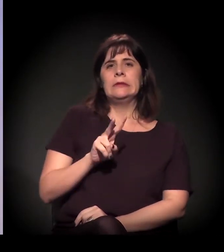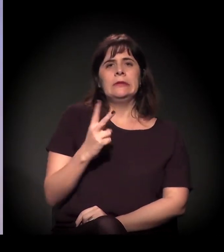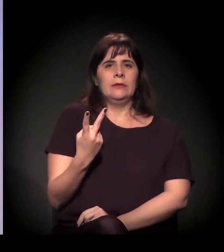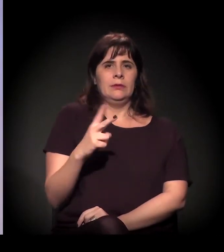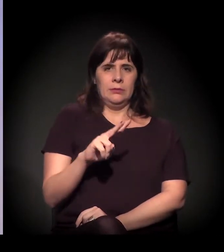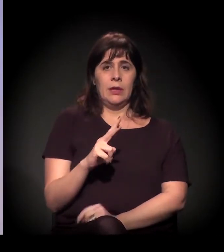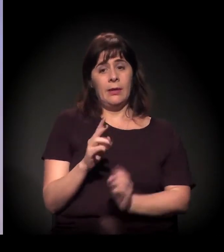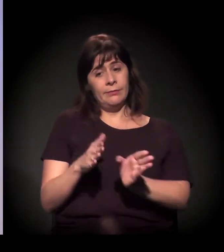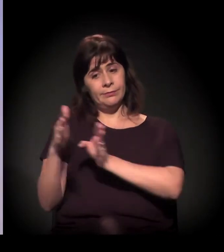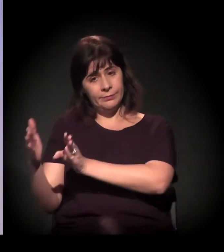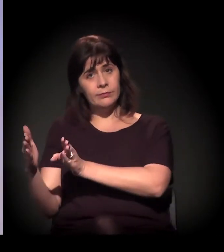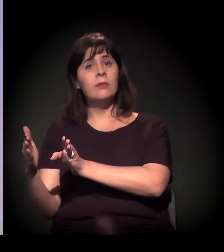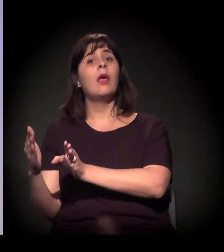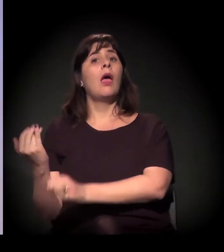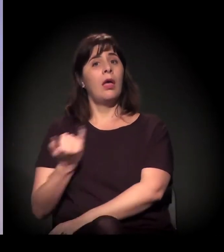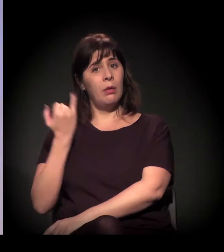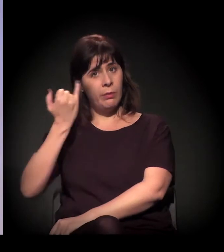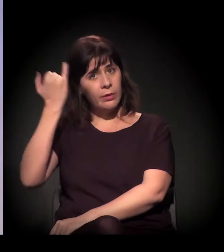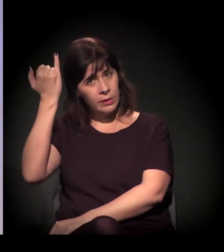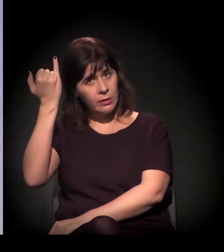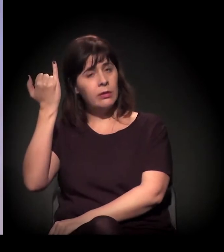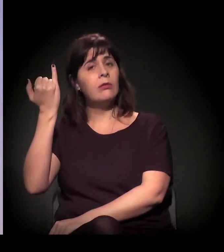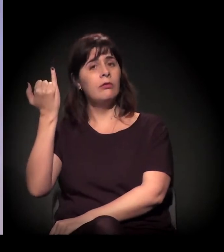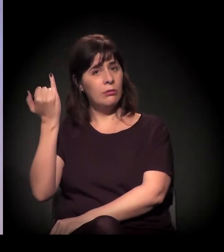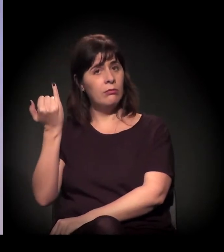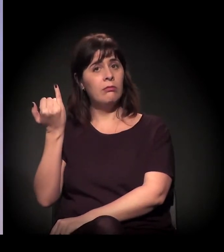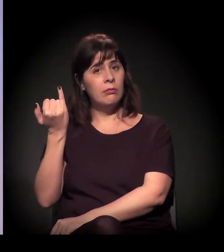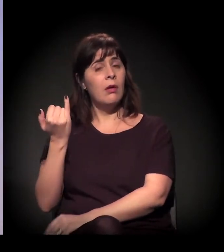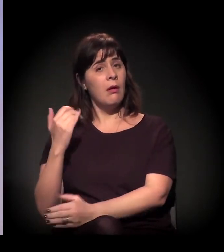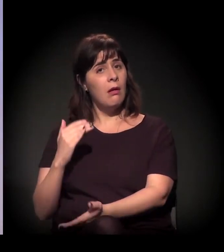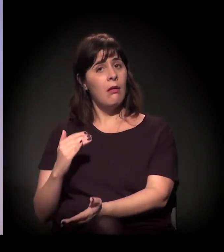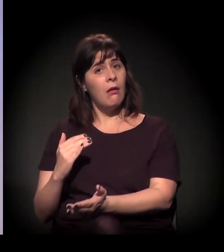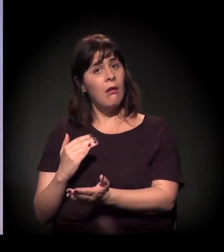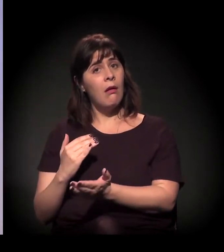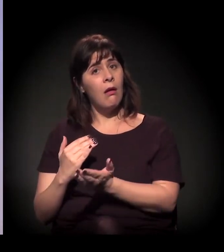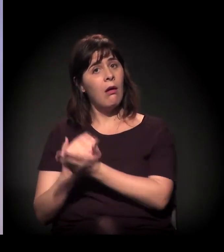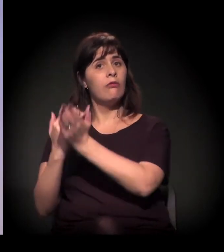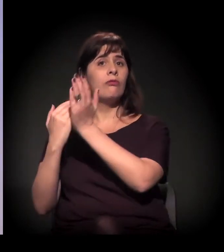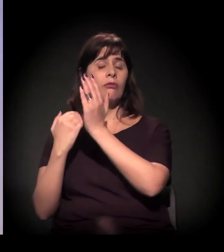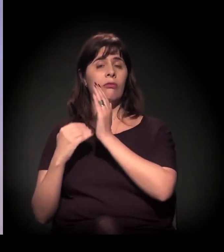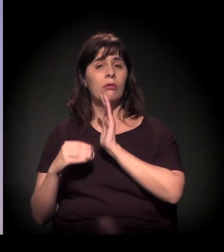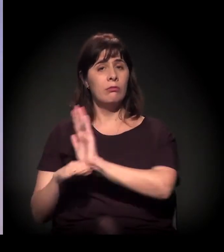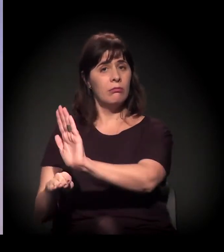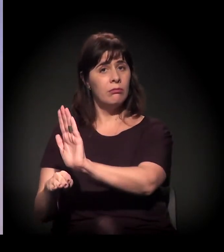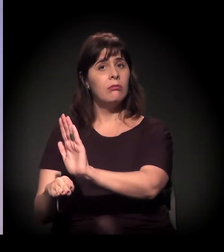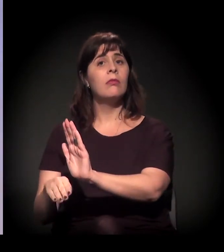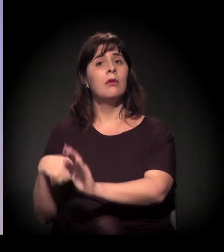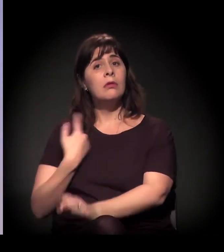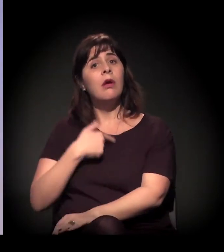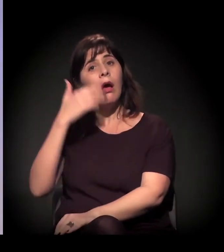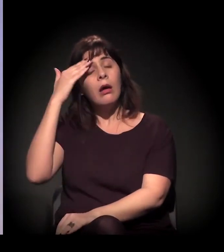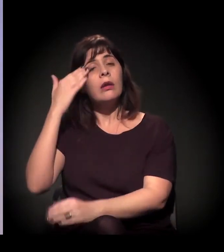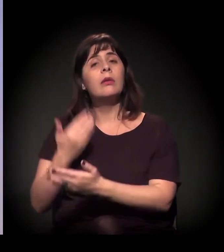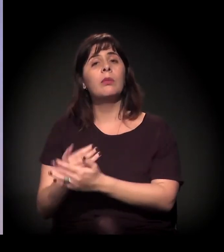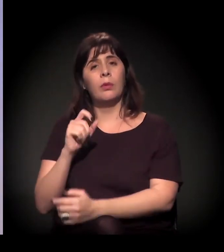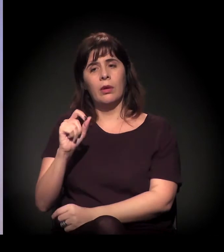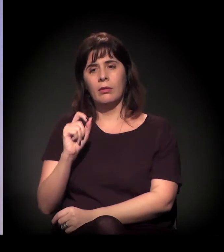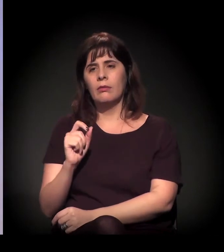Acho que tem um lado em que ela é importante. Ela, muitas vezes, ajuda. A gente acredita muito em processos individualizados,